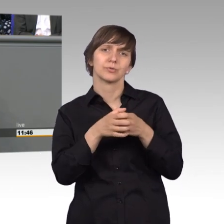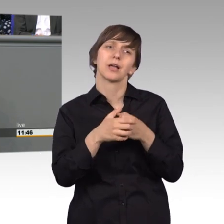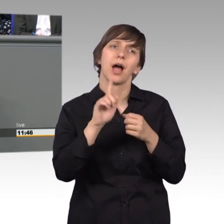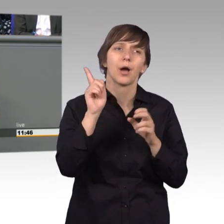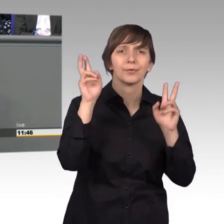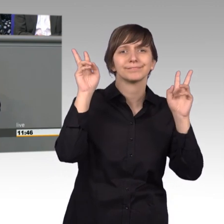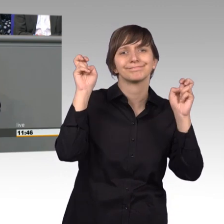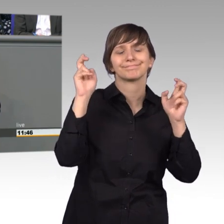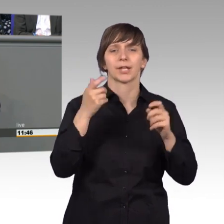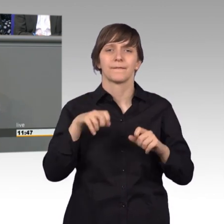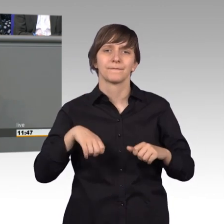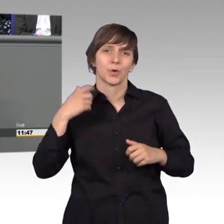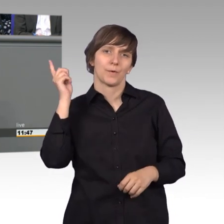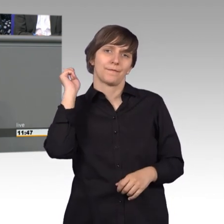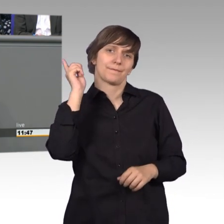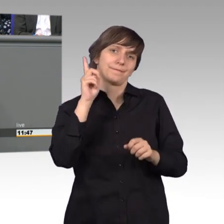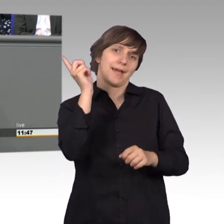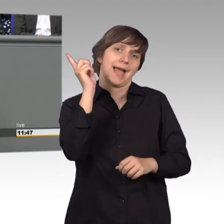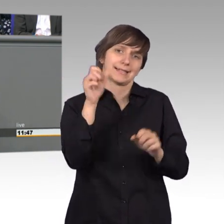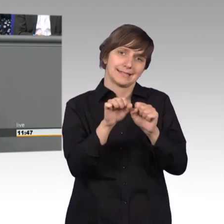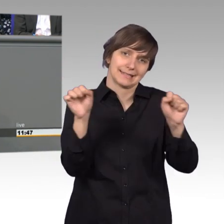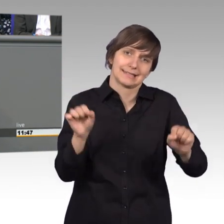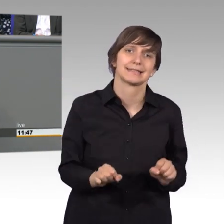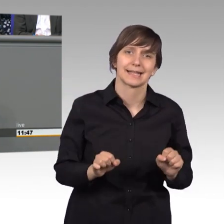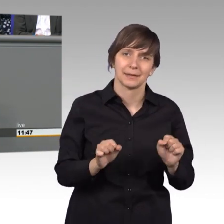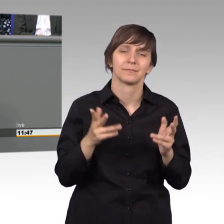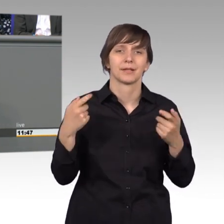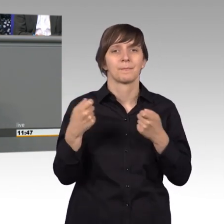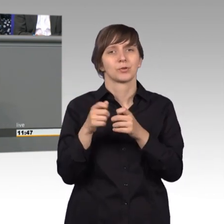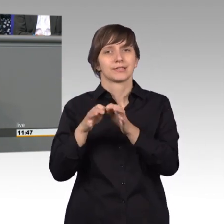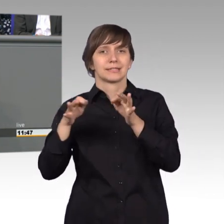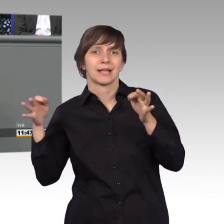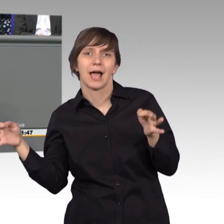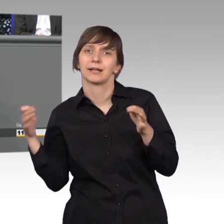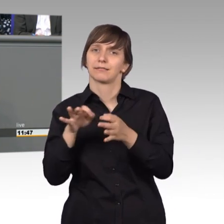Manche Kollegen nennen es Seismograph des Bundestages aber ich finde Frühwarnsystem auch nicht schlecht.